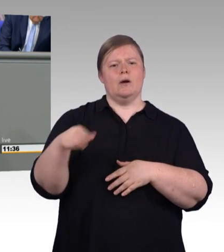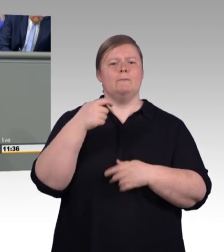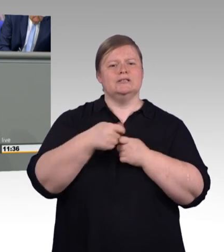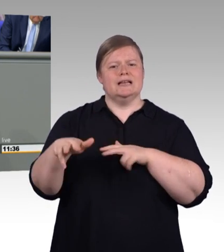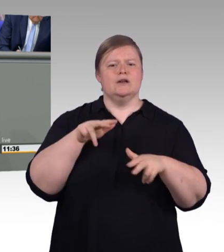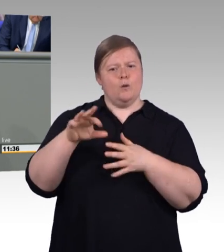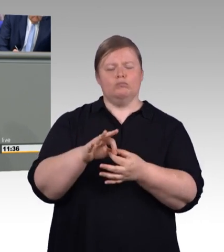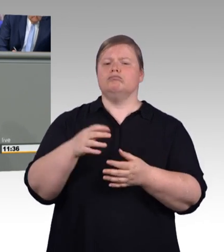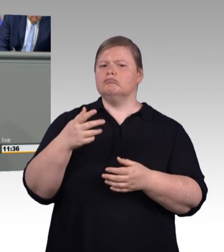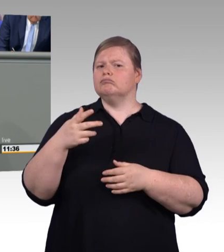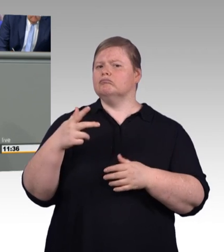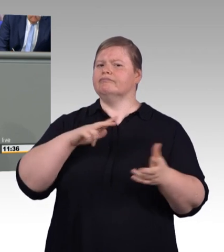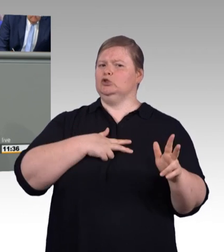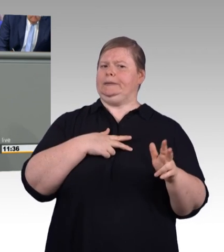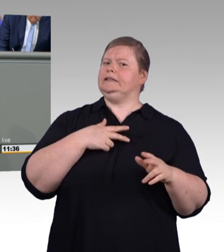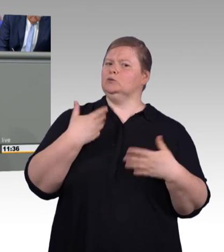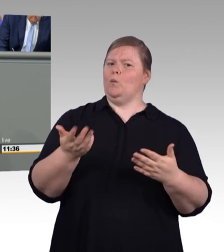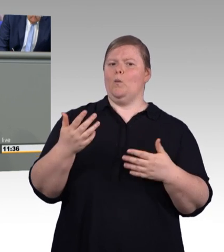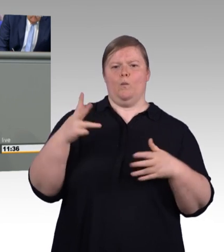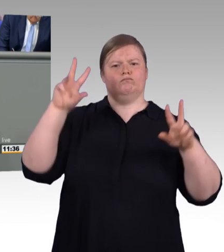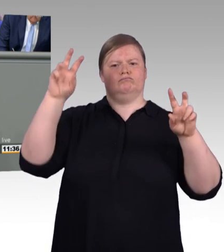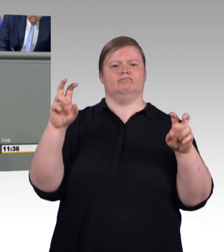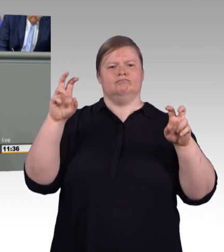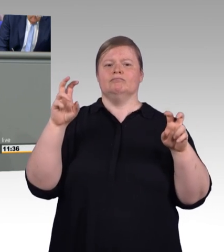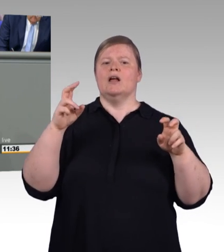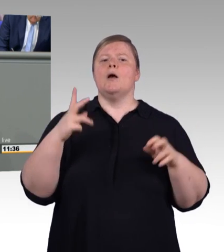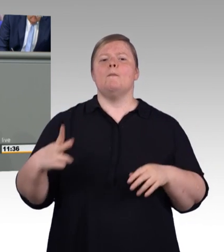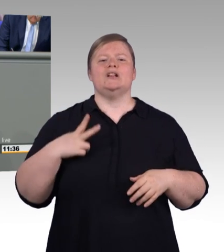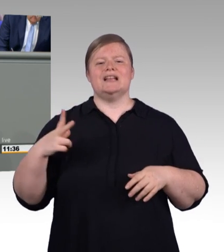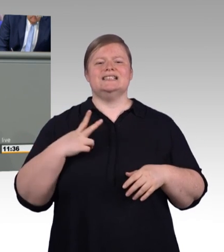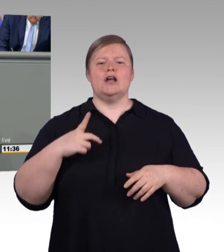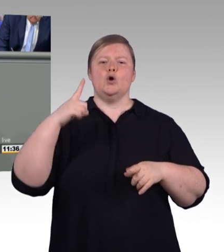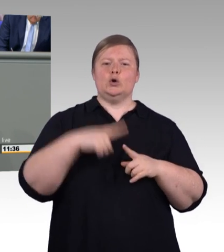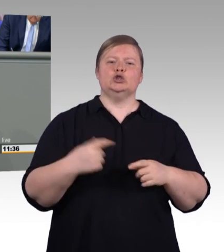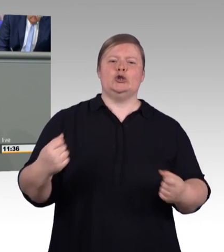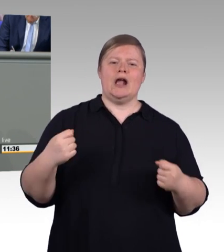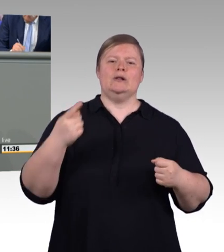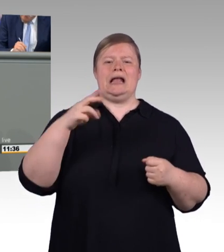der dualen Berufsausbildung, das wurde eben schon gesagt, die zu Recht als ein ganz wichtiges